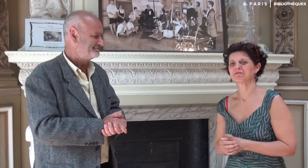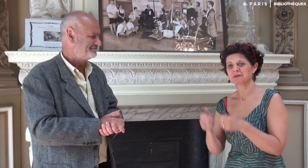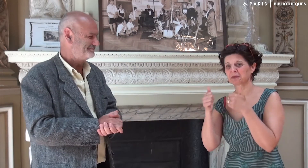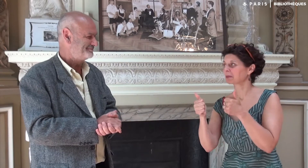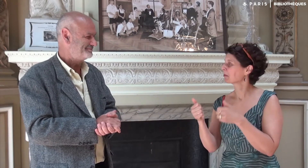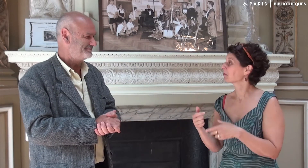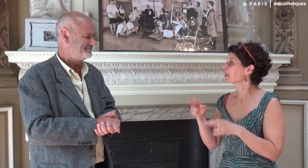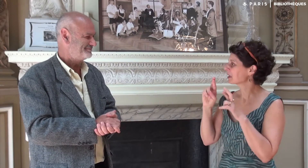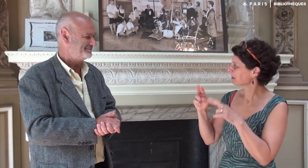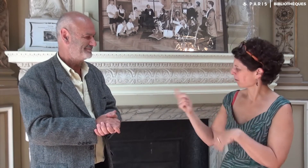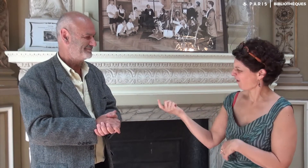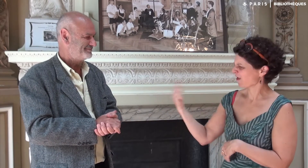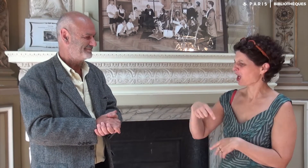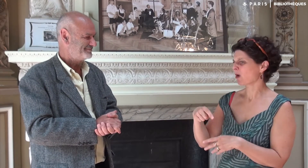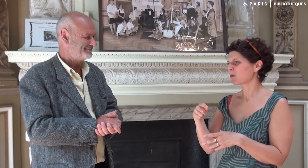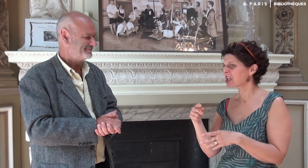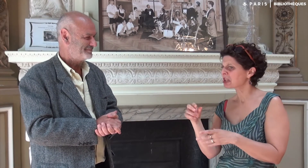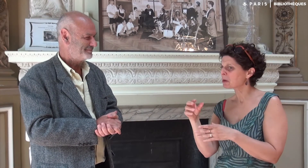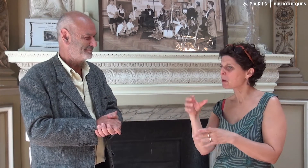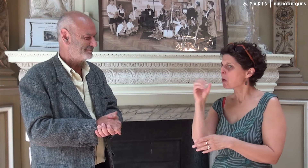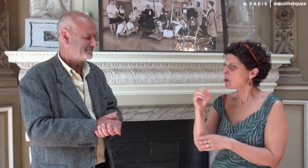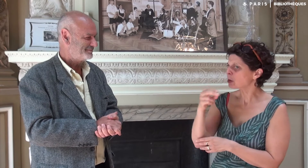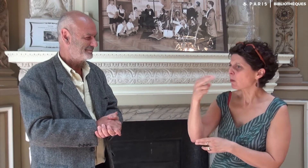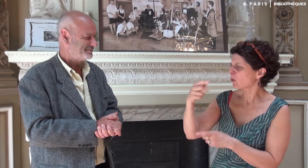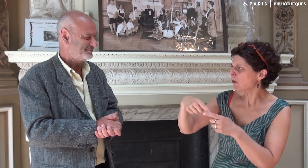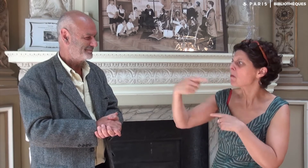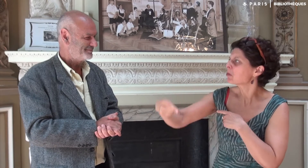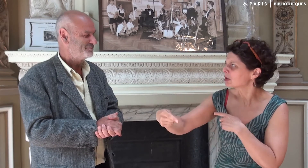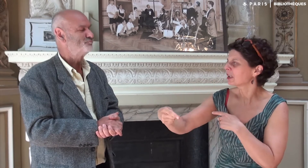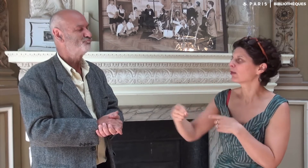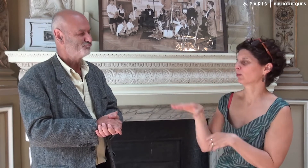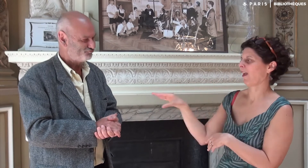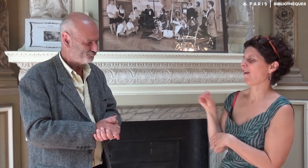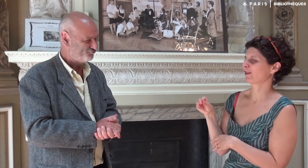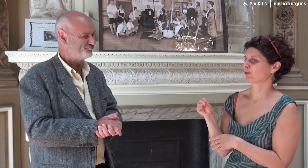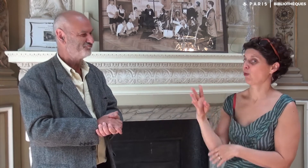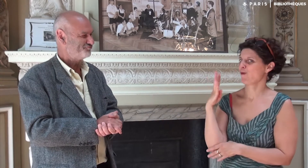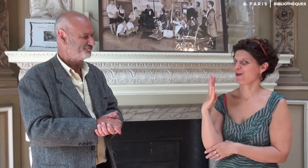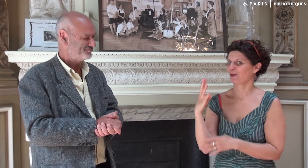C’est super. J’espère que nous allons t’inviter à venir ici pour une rencontre peut-être en octobre ou novembre ou plus tard.